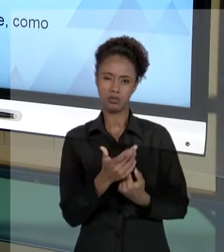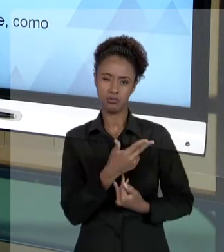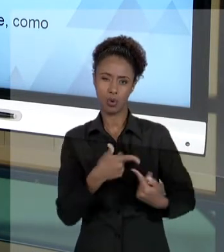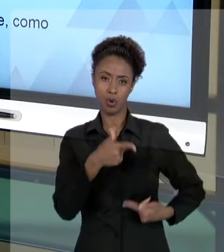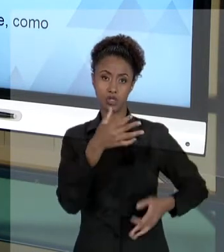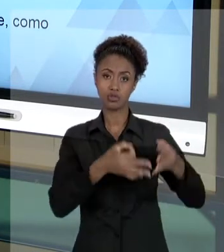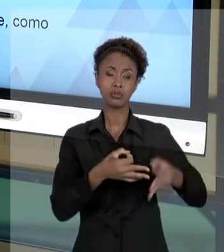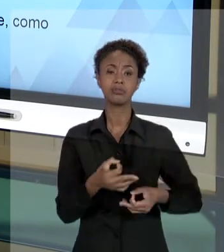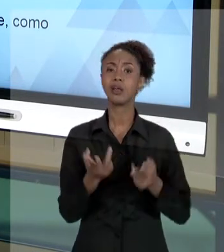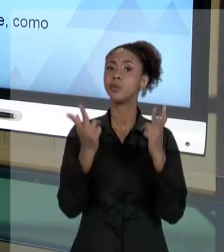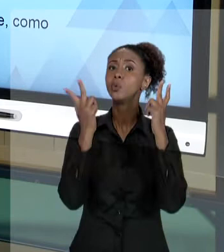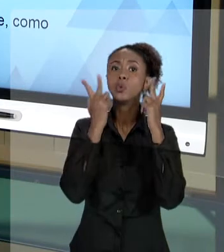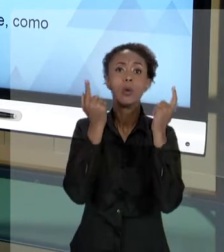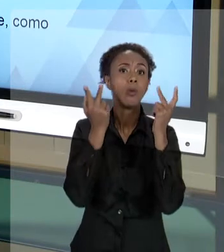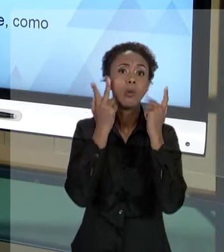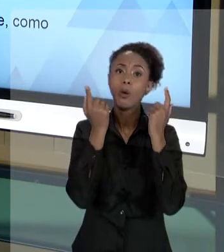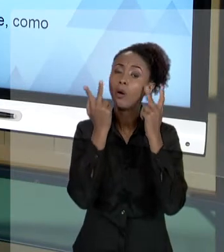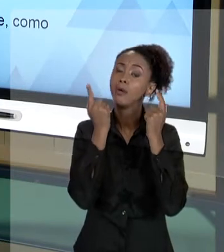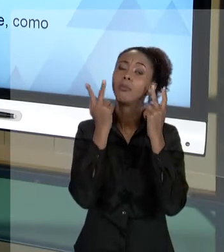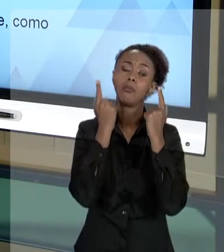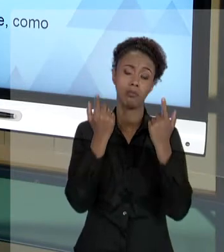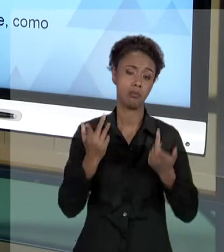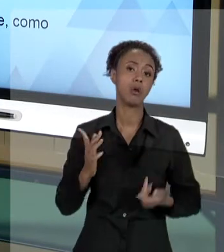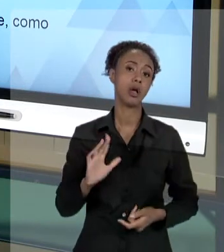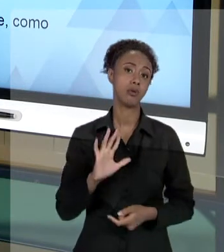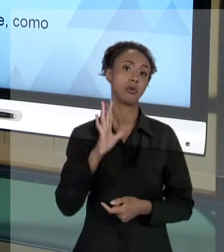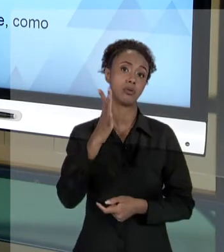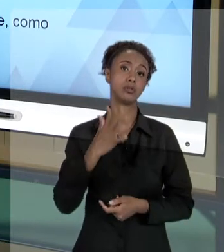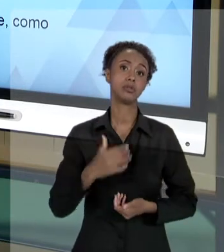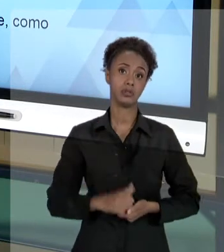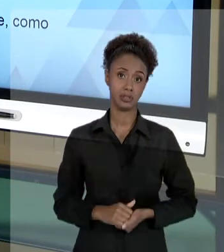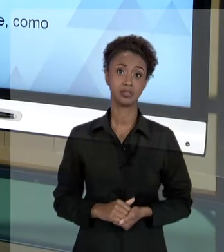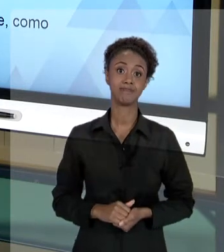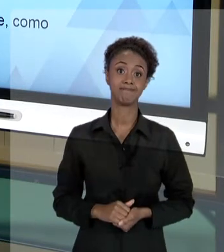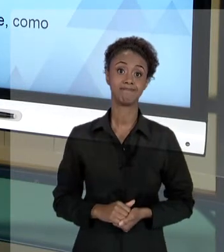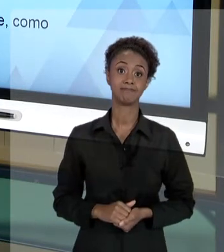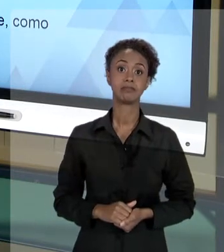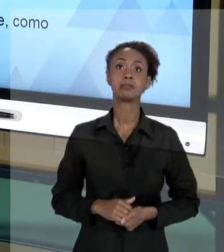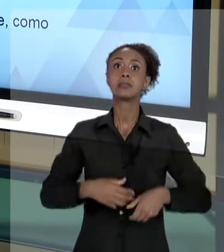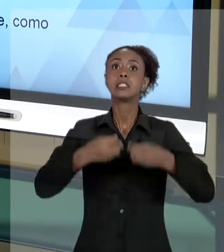NO ÂMBITO PÚBLICO, TER QUE TRATAR DE ALGUMA FORMA COM A JUSTIÇA. PRESTAR CONTAS DE ALGUMA FORMA COM